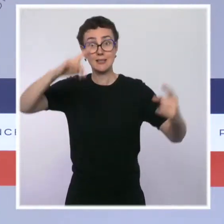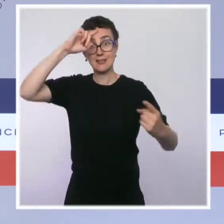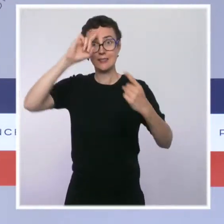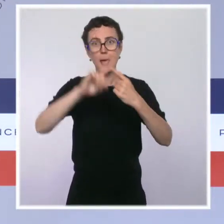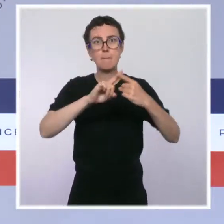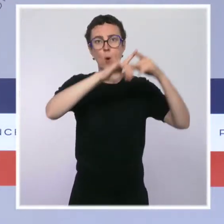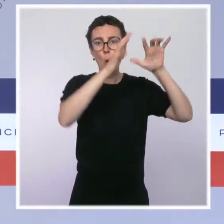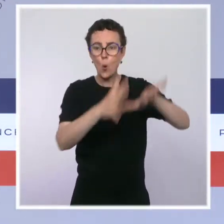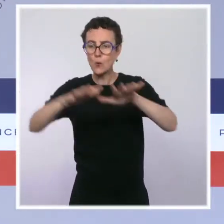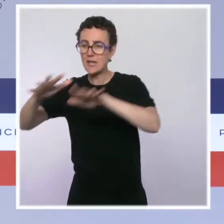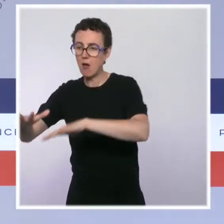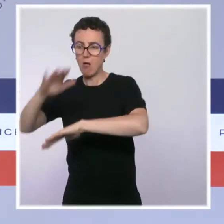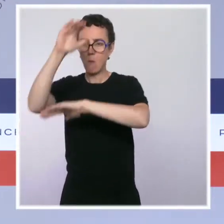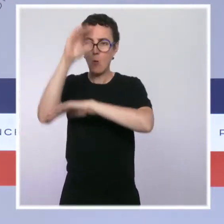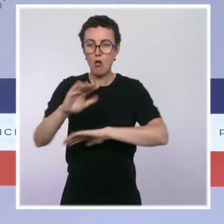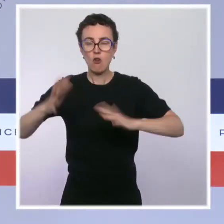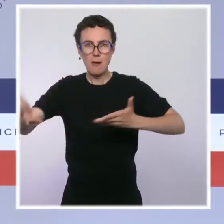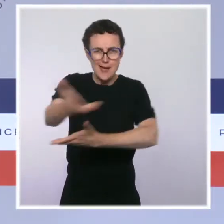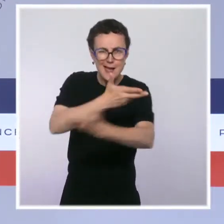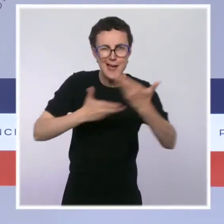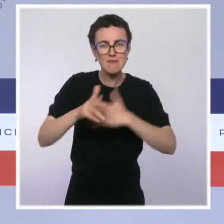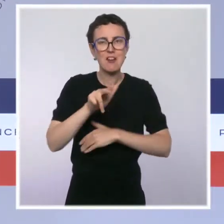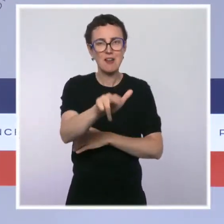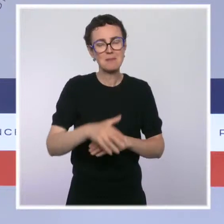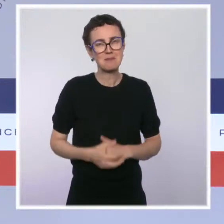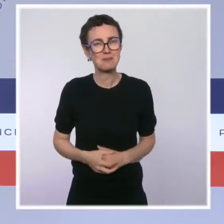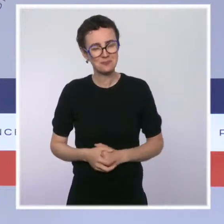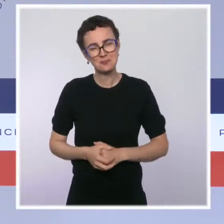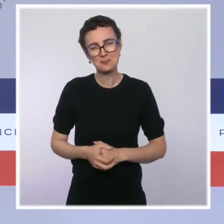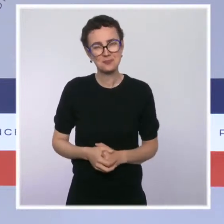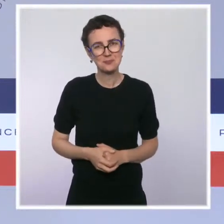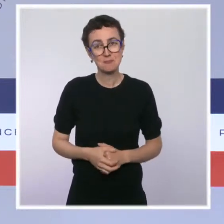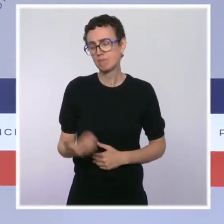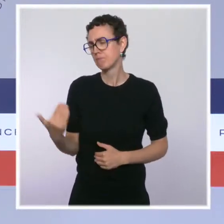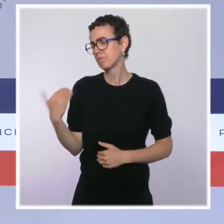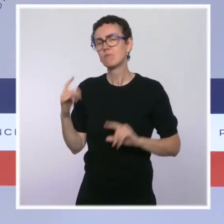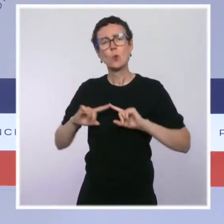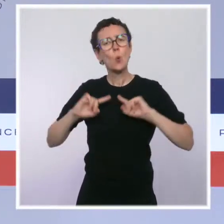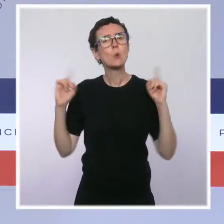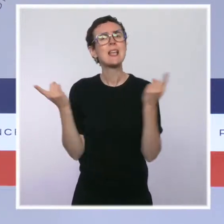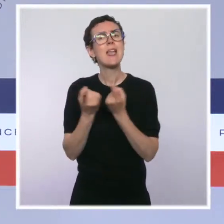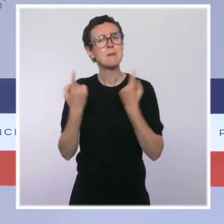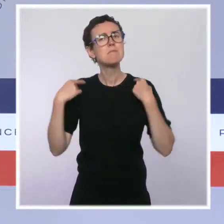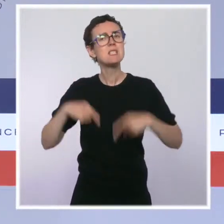également été l'occasion d'examiner un certain nombre de textes sur lesquels je vais revenir très brièvement mais qui